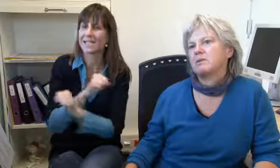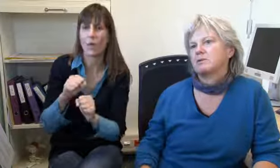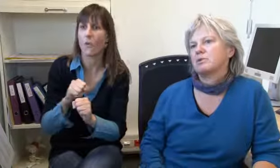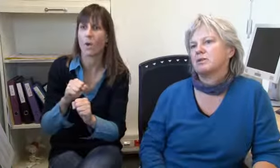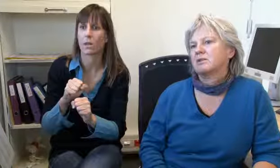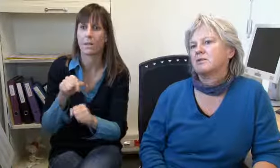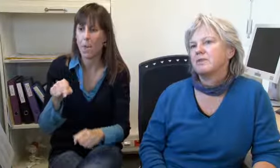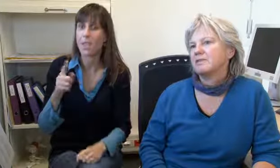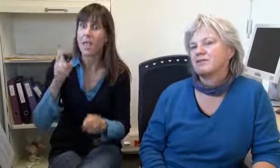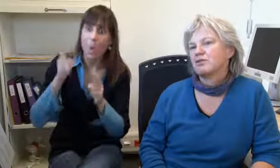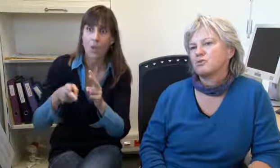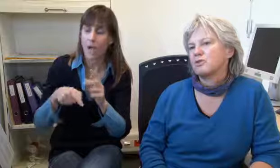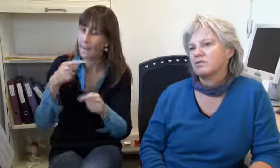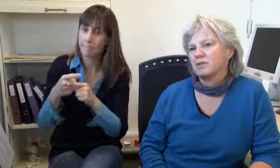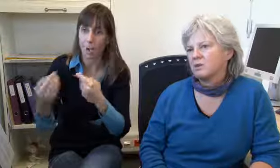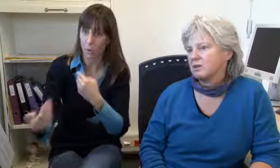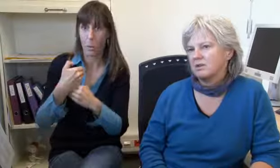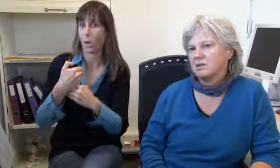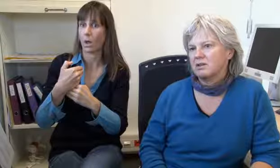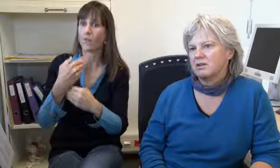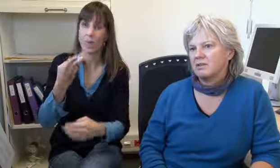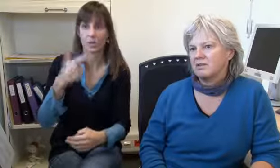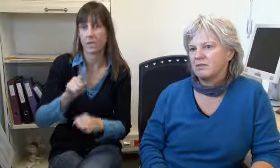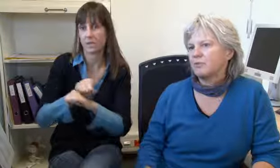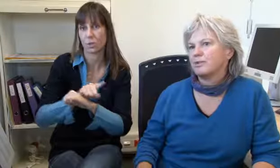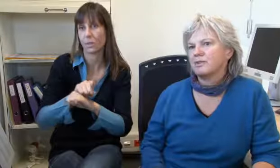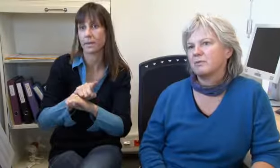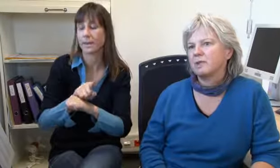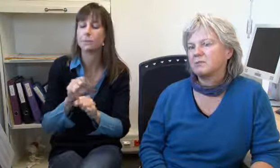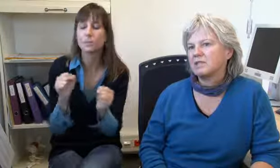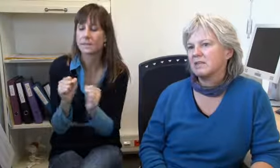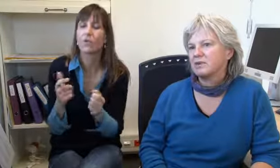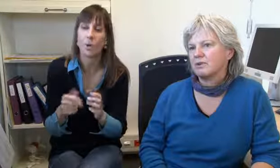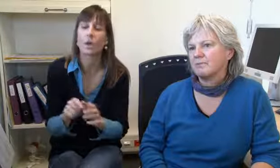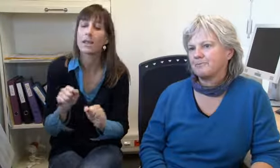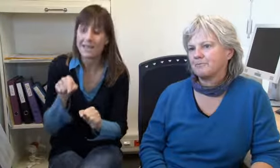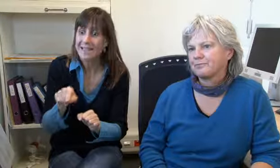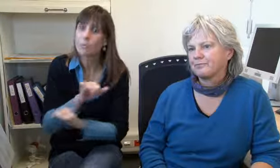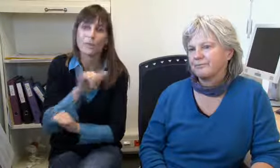nimmt diesen Notfall und dieser wird auch sofort bearbeitet. Das geht also sofort, ein Notfall kommt immer durch, 24 Stunden durch.